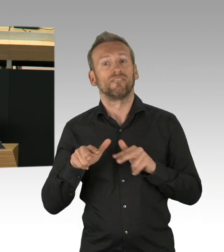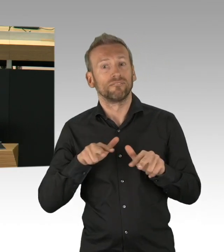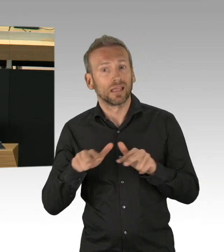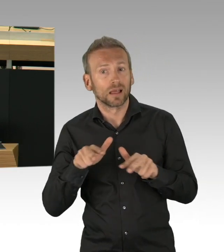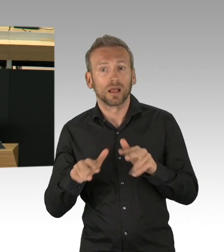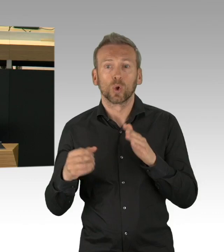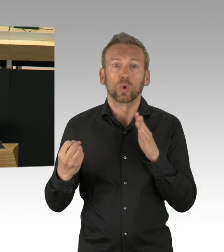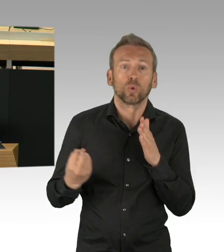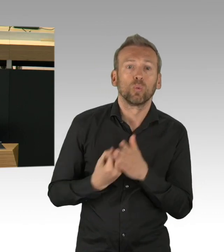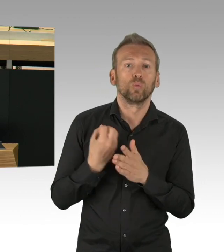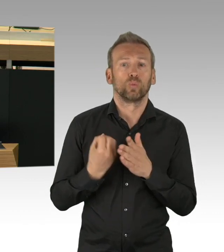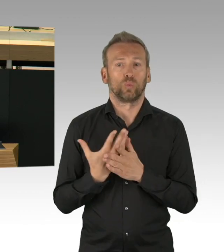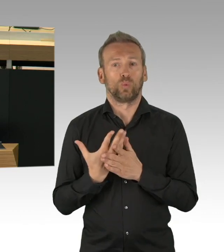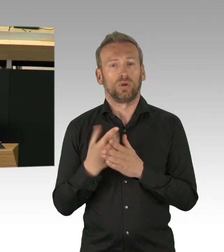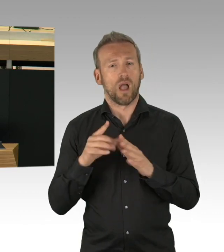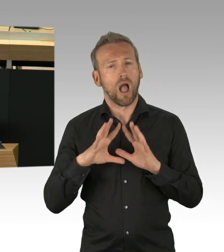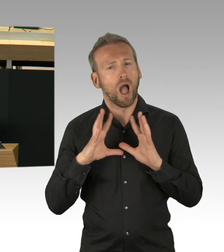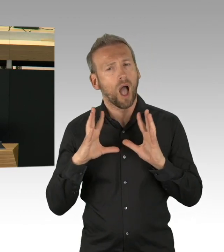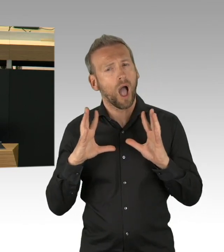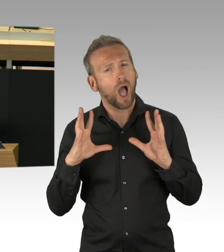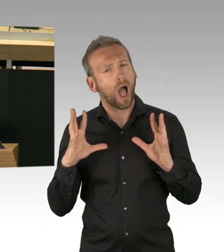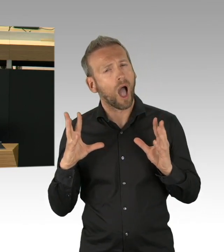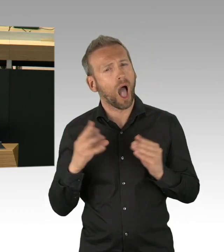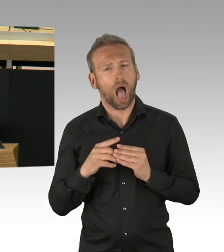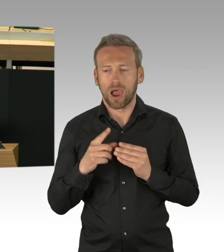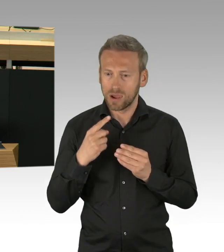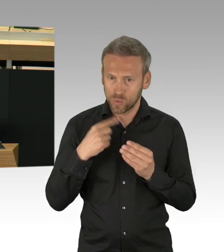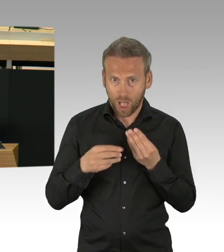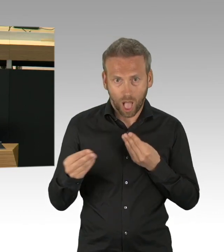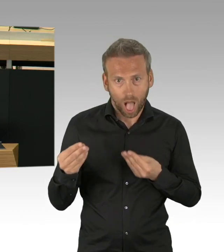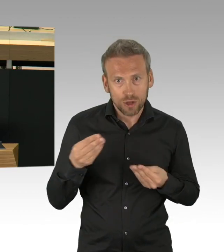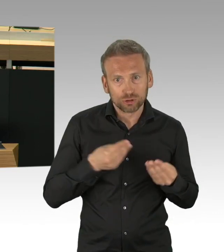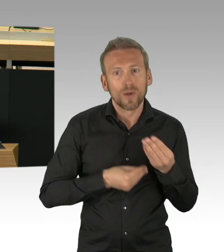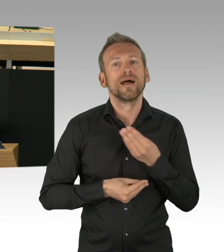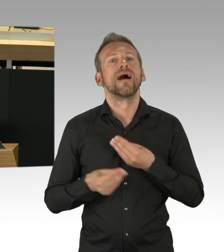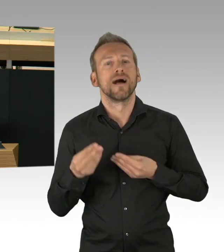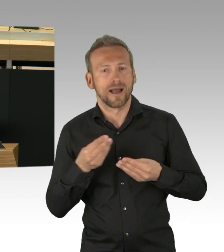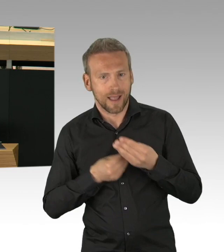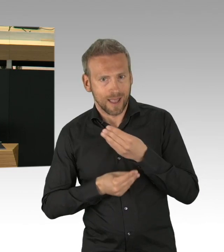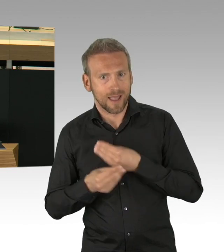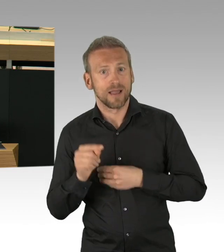Demokratie ohne Austausch also, undenkbar, haben wir gerade in der GO-Debatte gesehen.